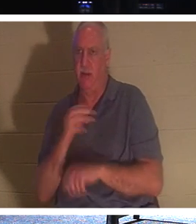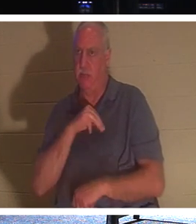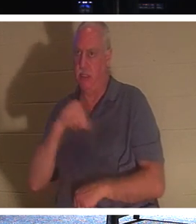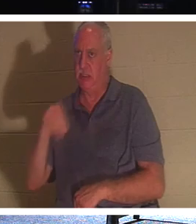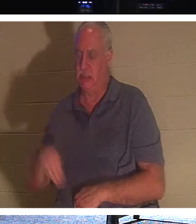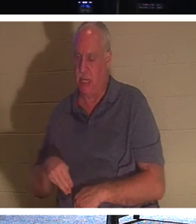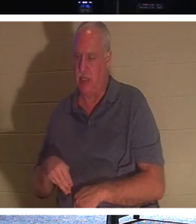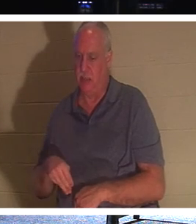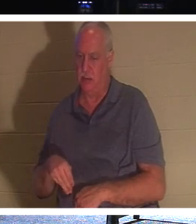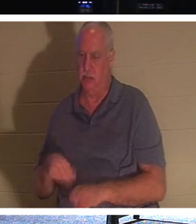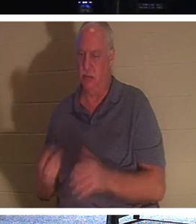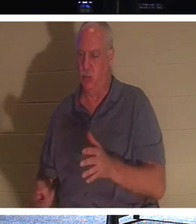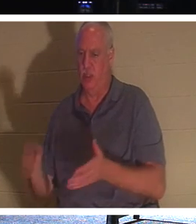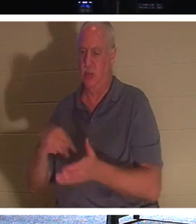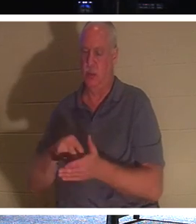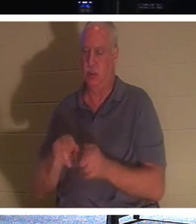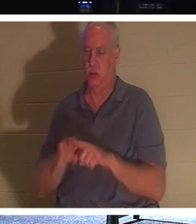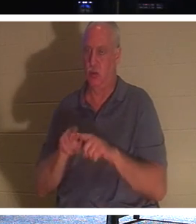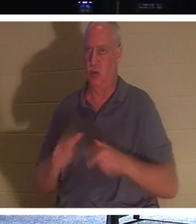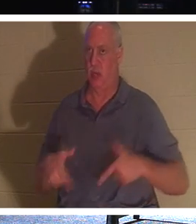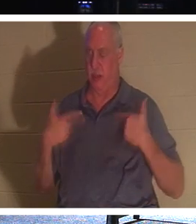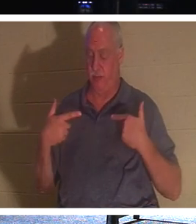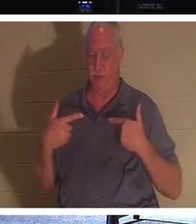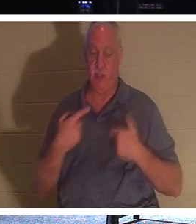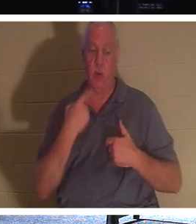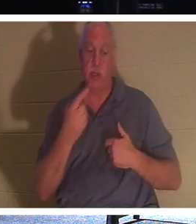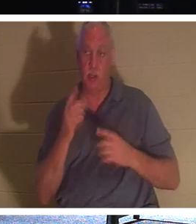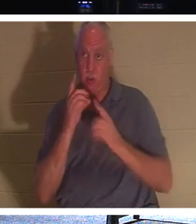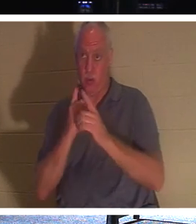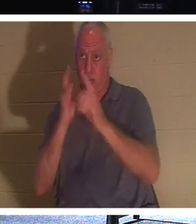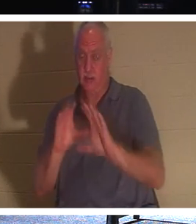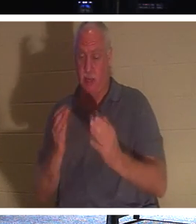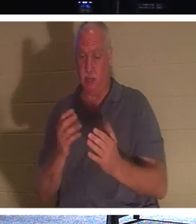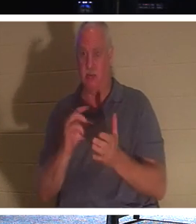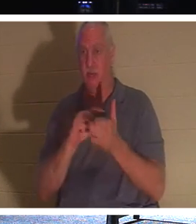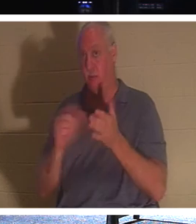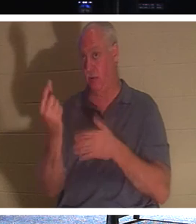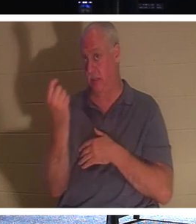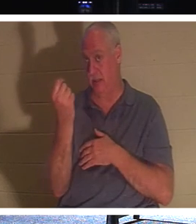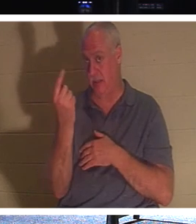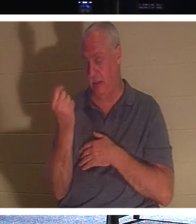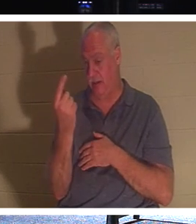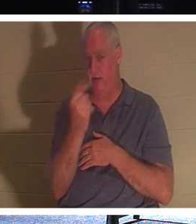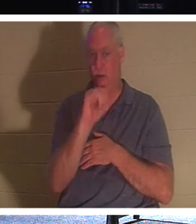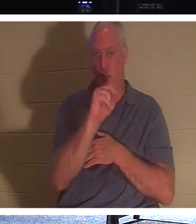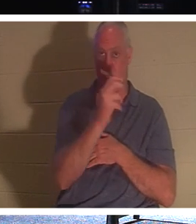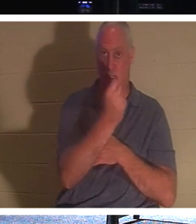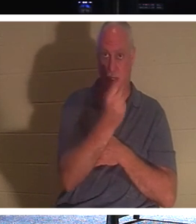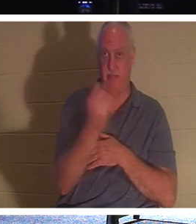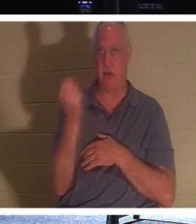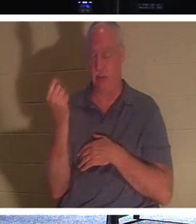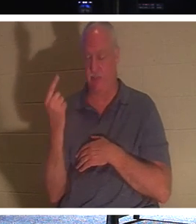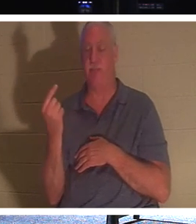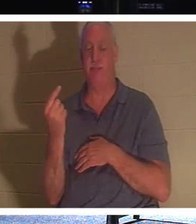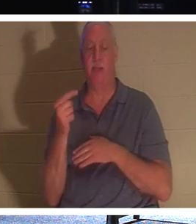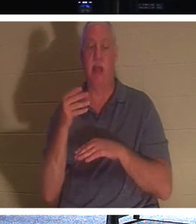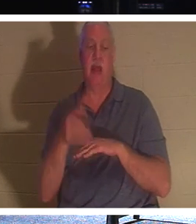、意図的に3日間待っていました 。 それでイエスは弟子たちに、ヨハネ11章11節でこう言われたのです